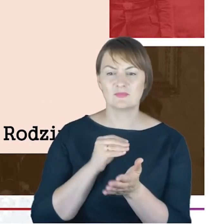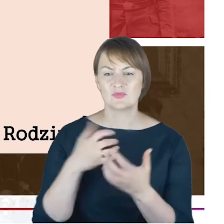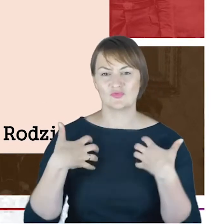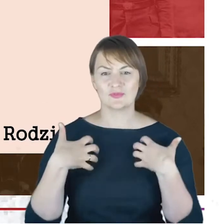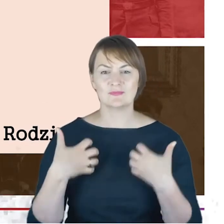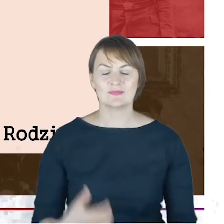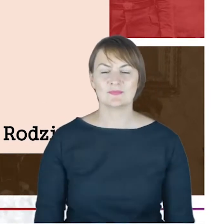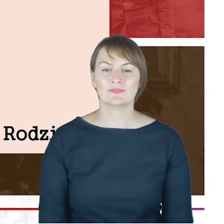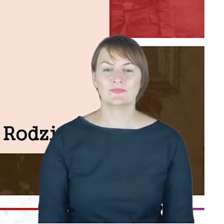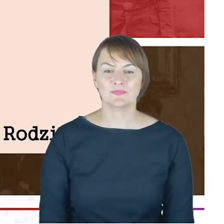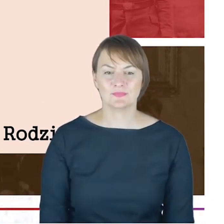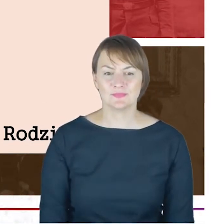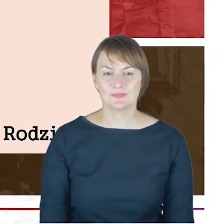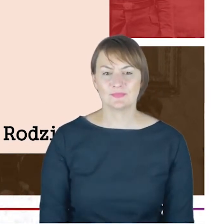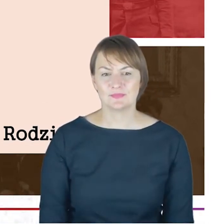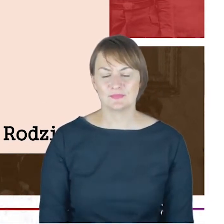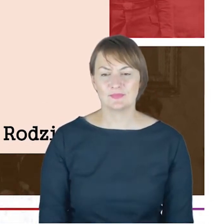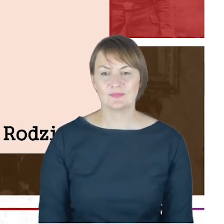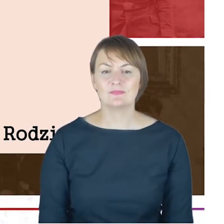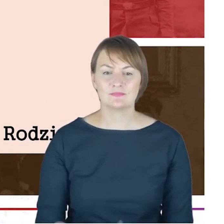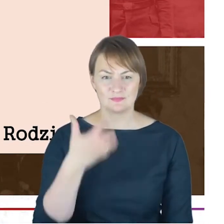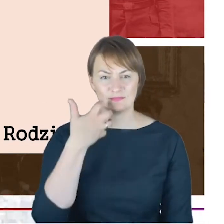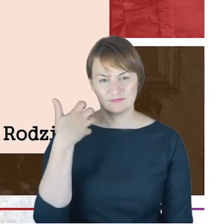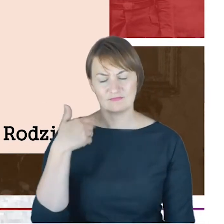również absolwentem gimnazjum Chrystianeum,